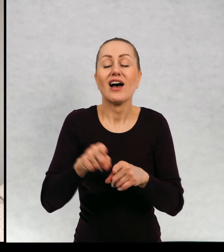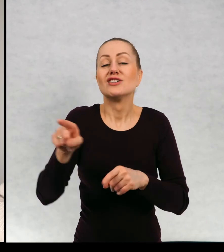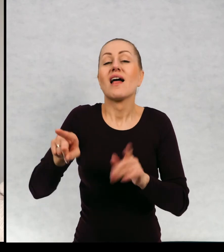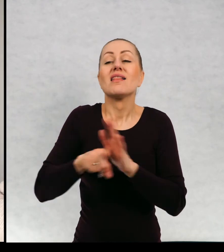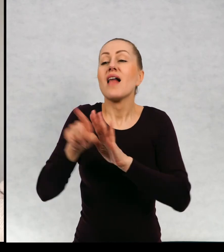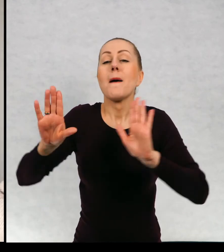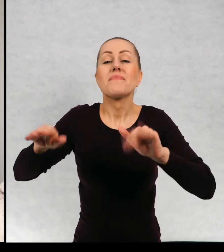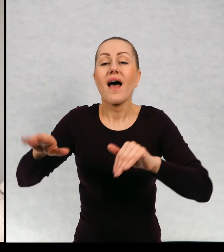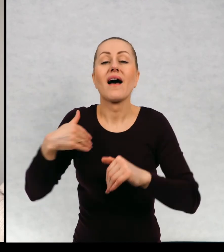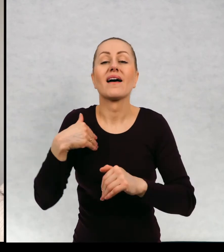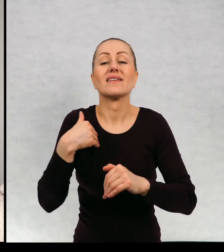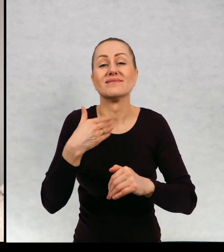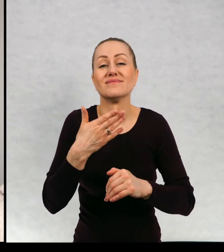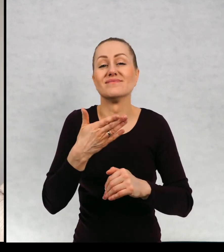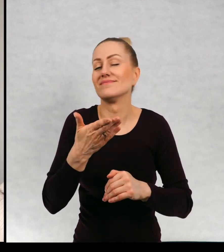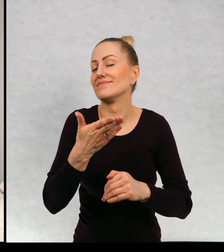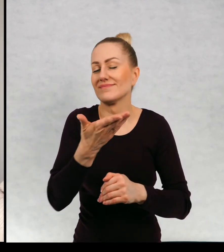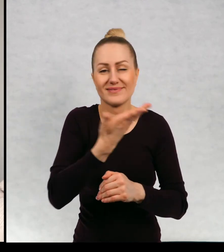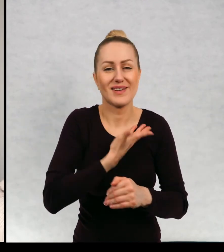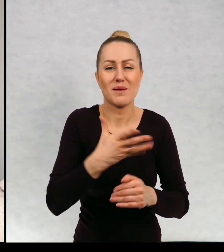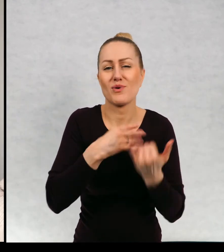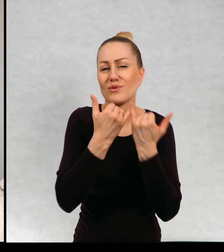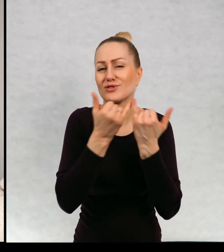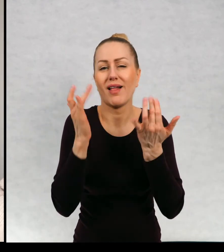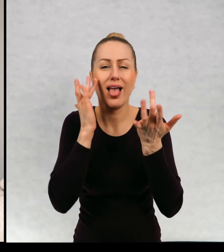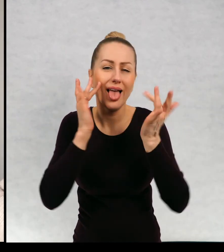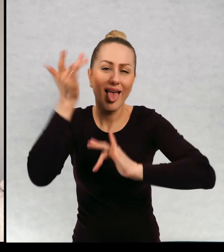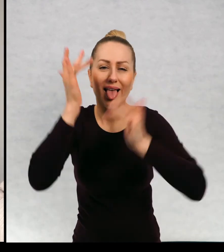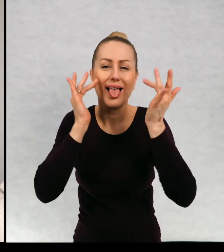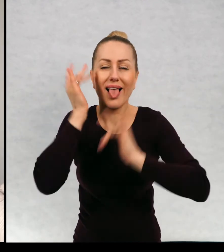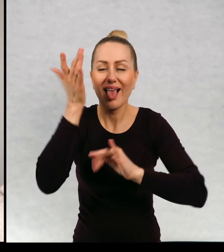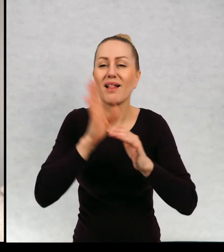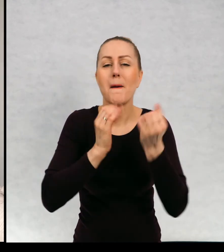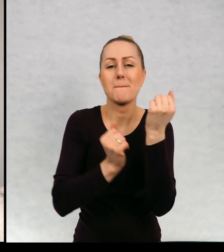Dla sroki dostałam oczywiście rozmaite błyskotki, a więc